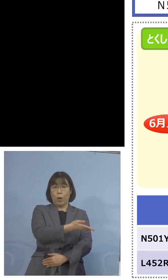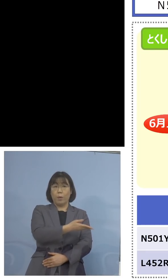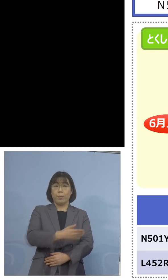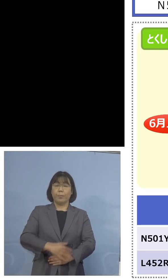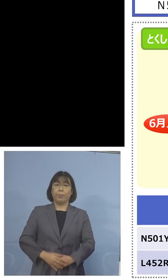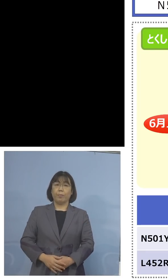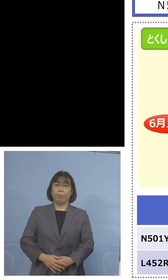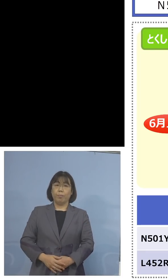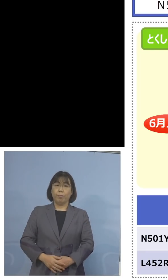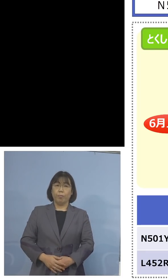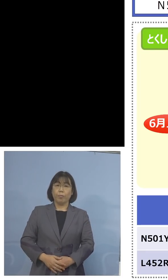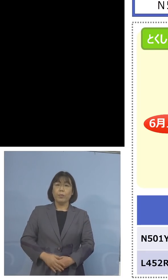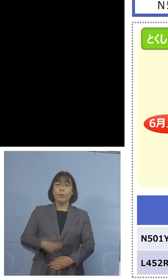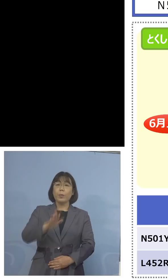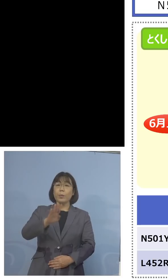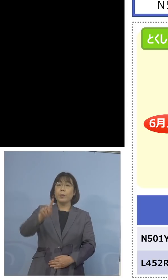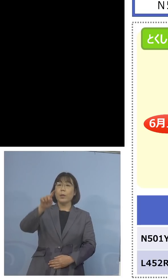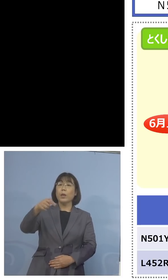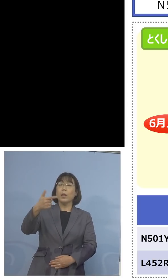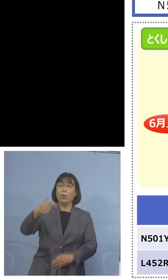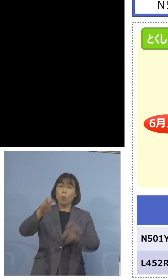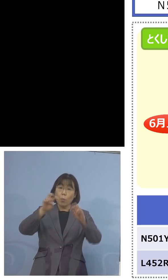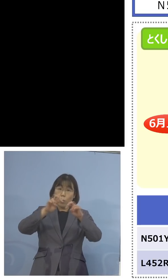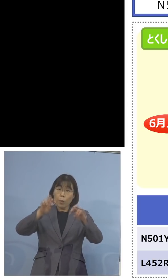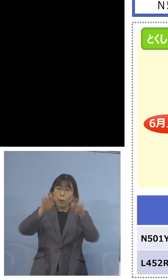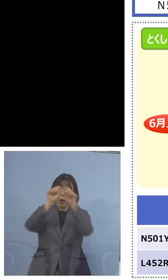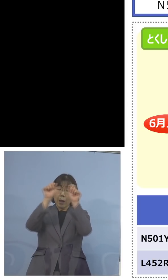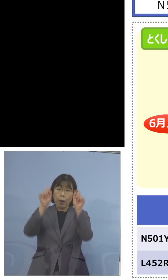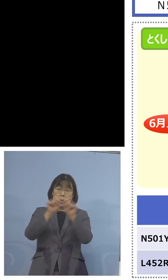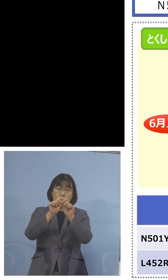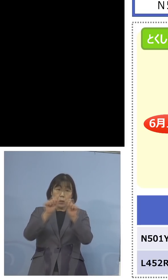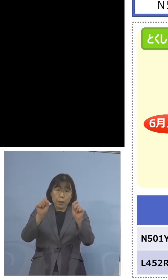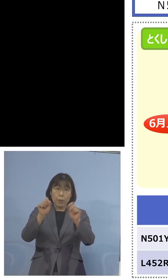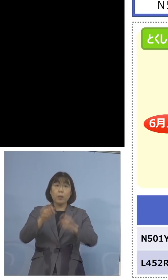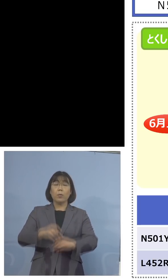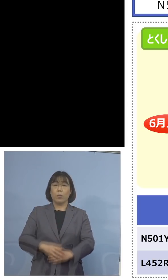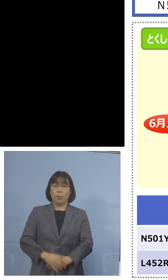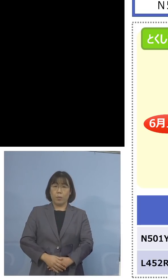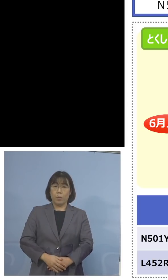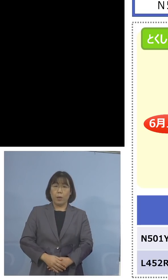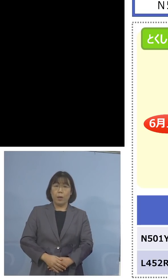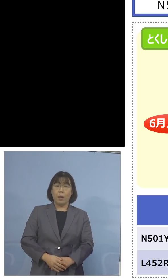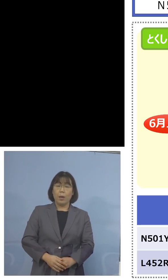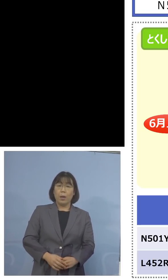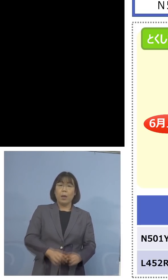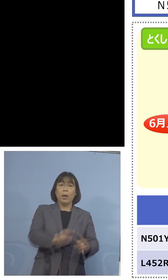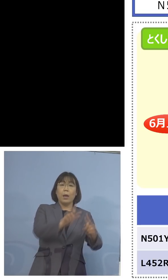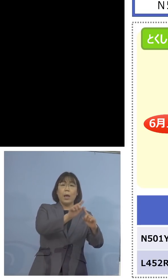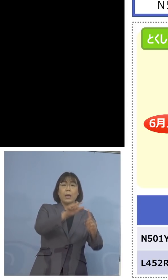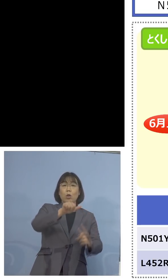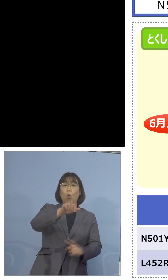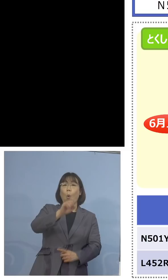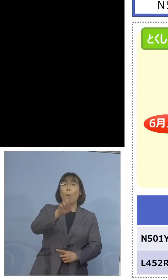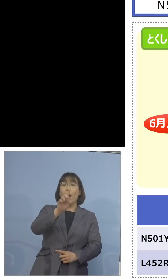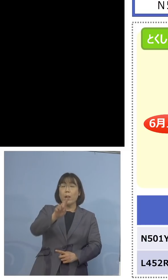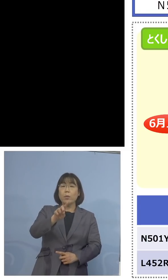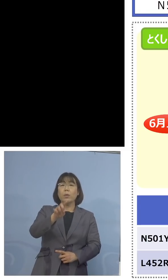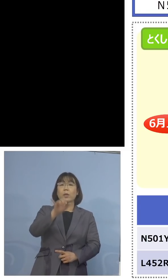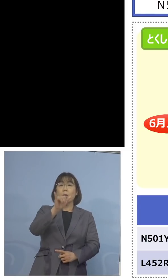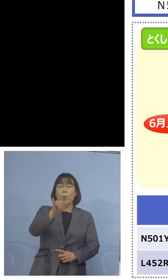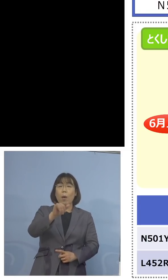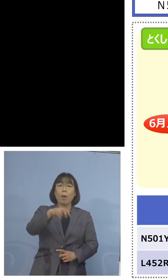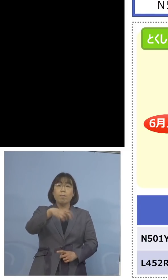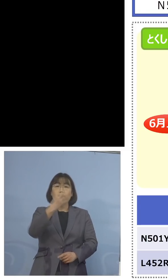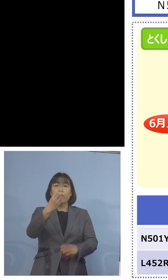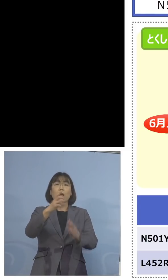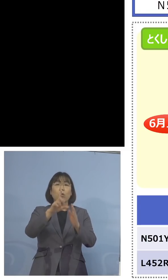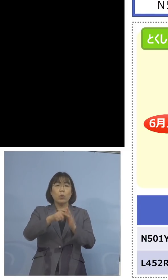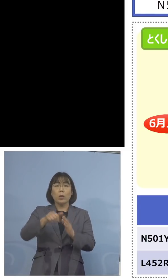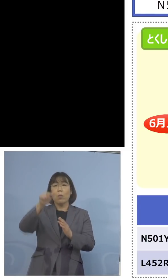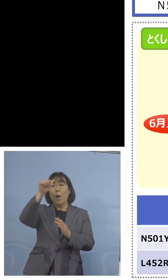つまりゲノム解析の結果、N501Yが 出た場合には、インド株該当しない